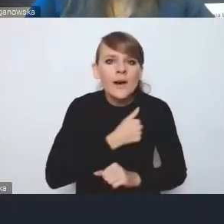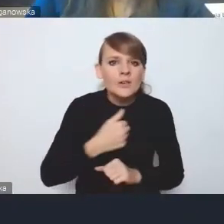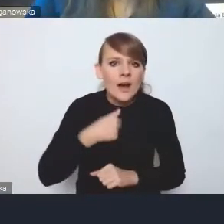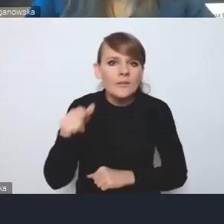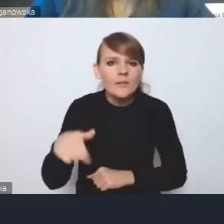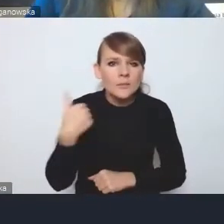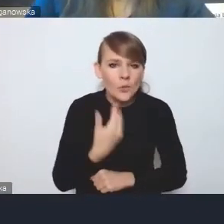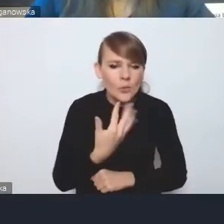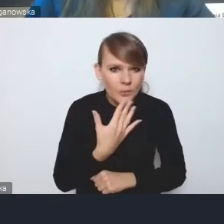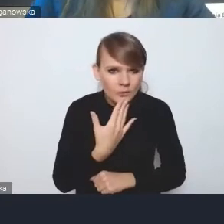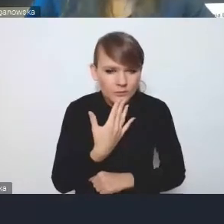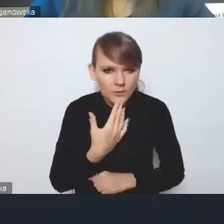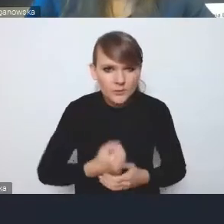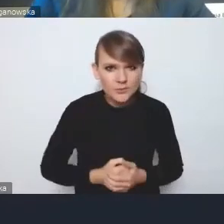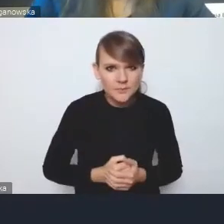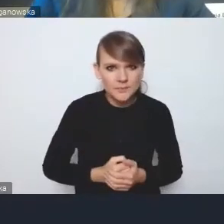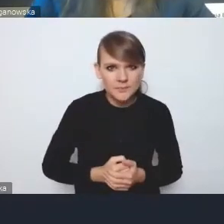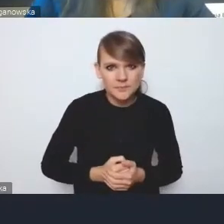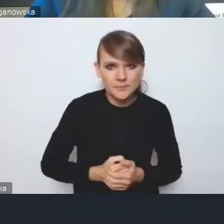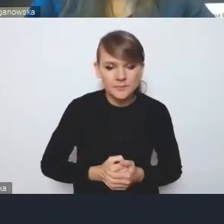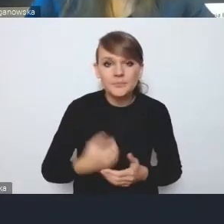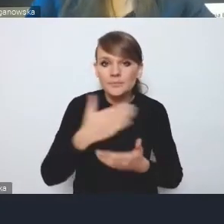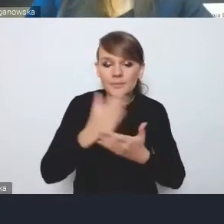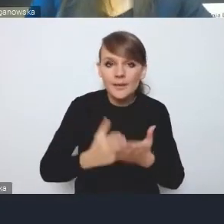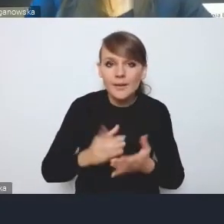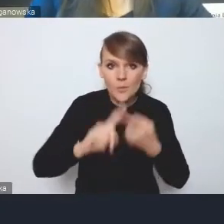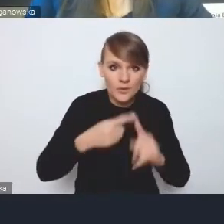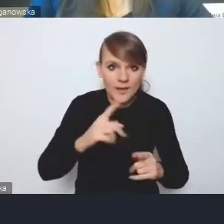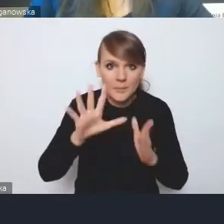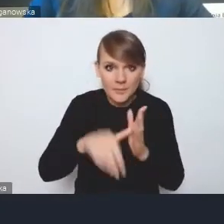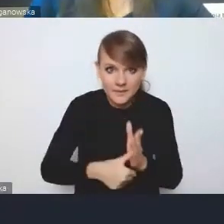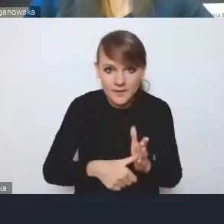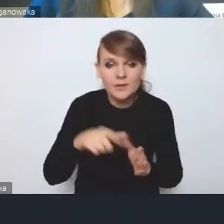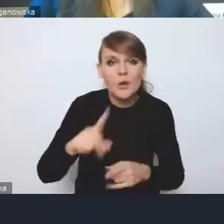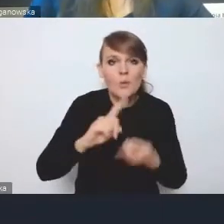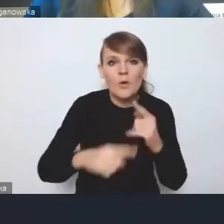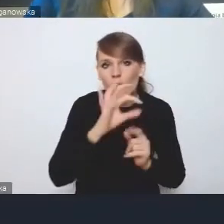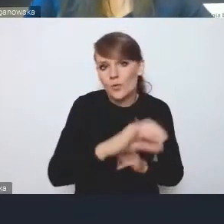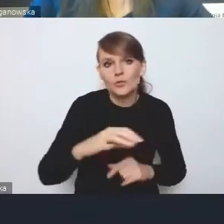że Krajowa Polityka Miejska jest polityką rządu a nie polityką miast.